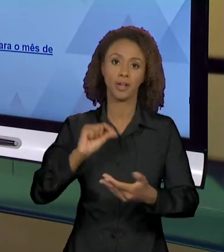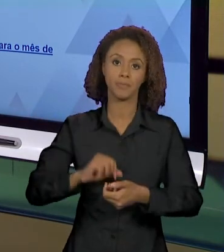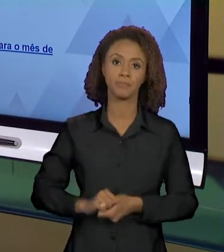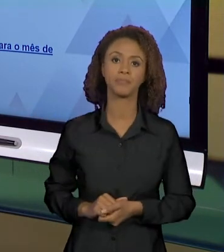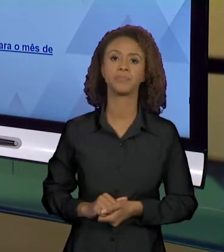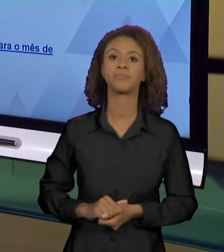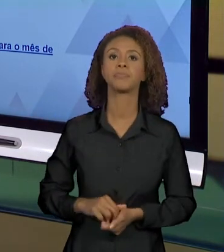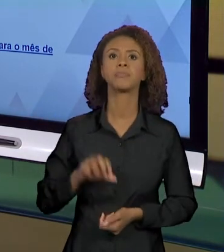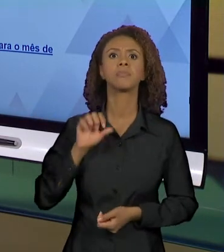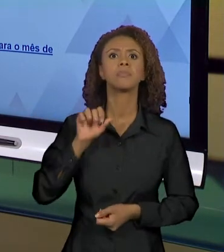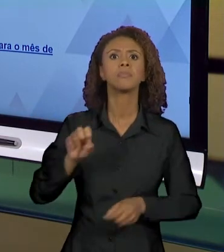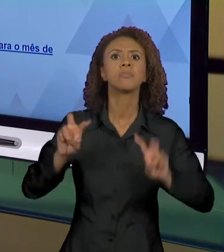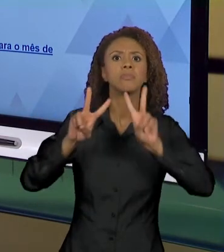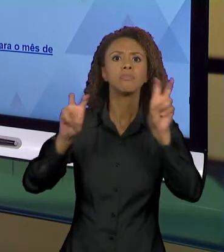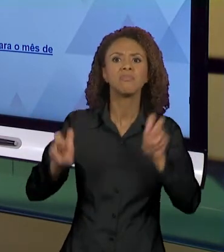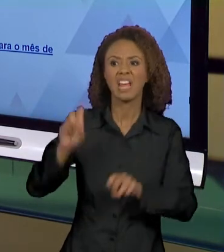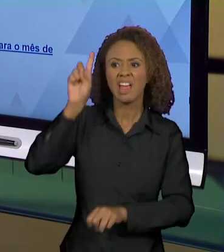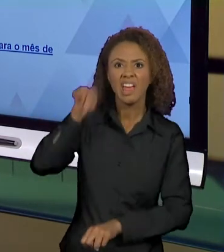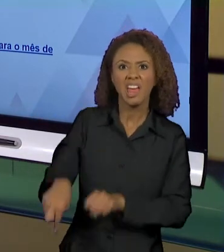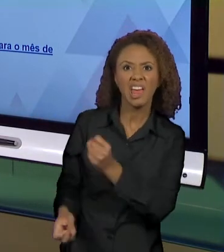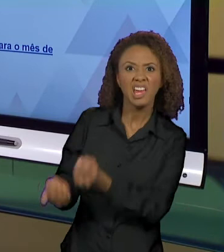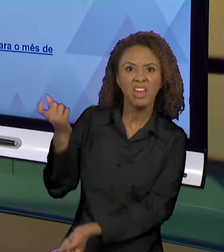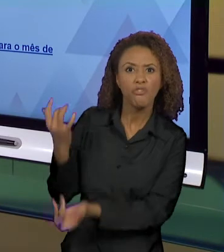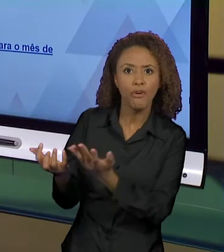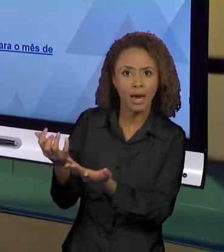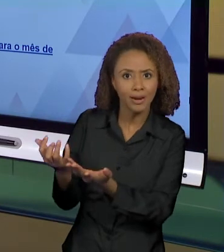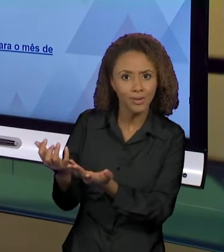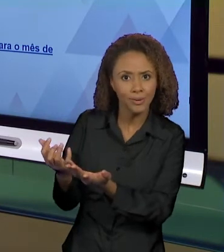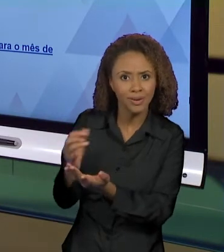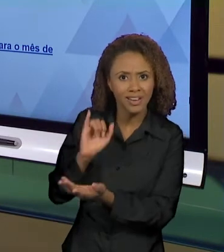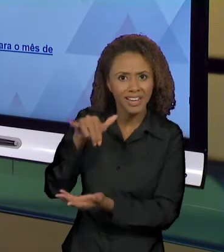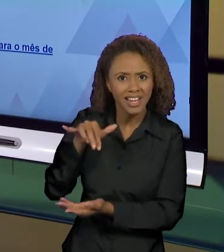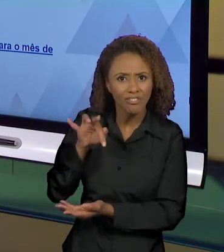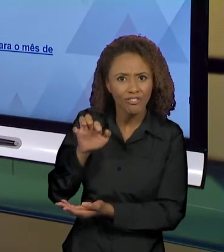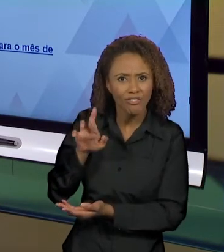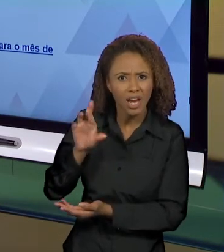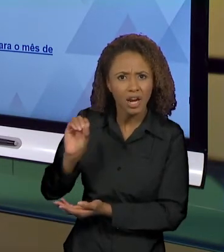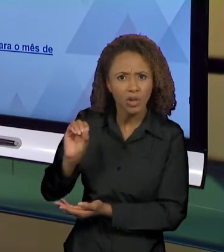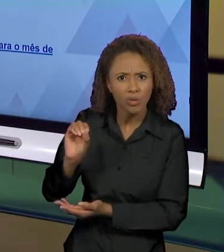INFERNO NA FLORESTA AÍ EU JÁ TENHO UM SENTIDO QUE